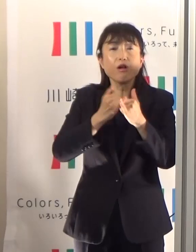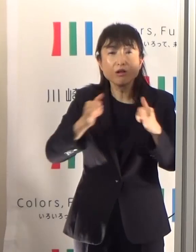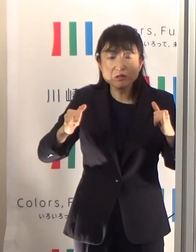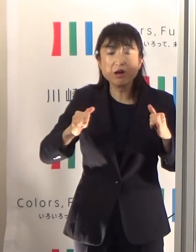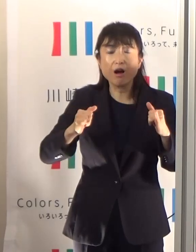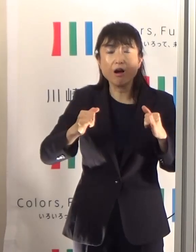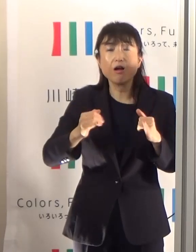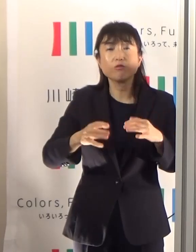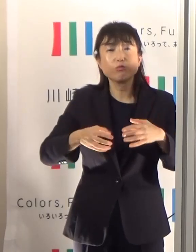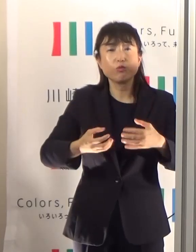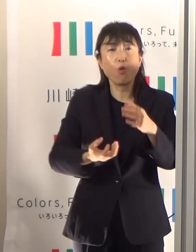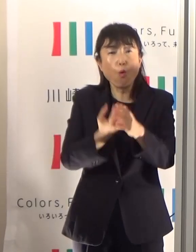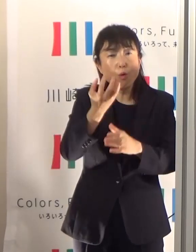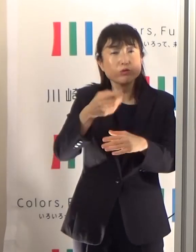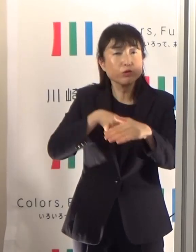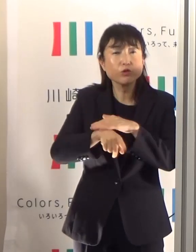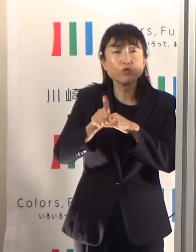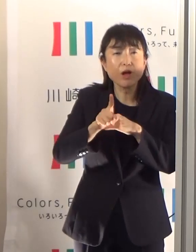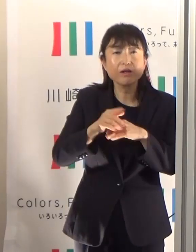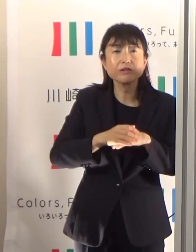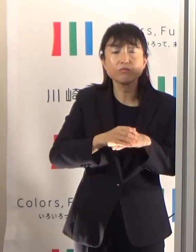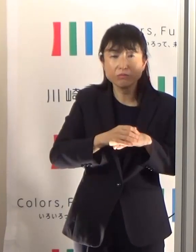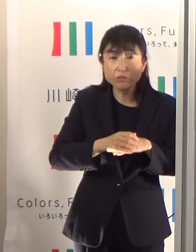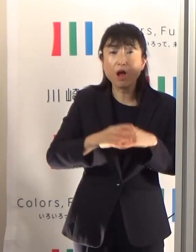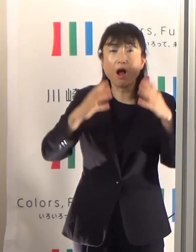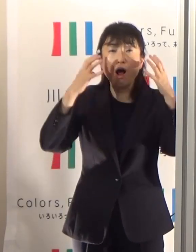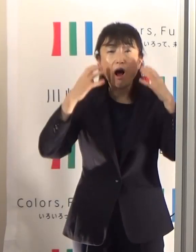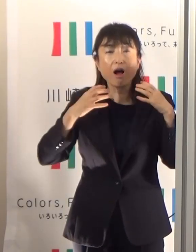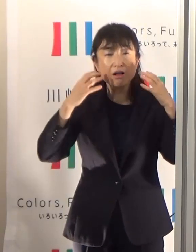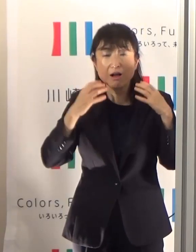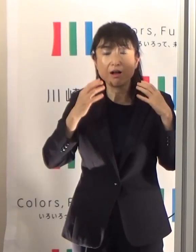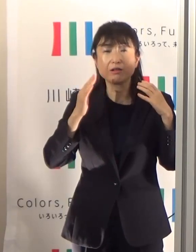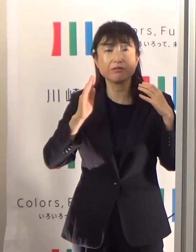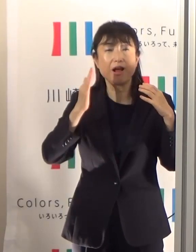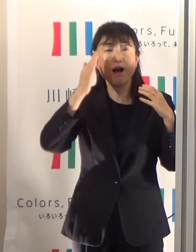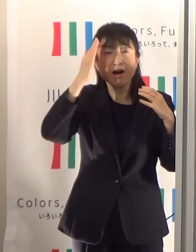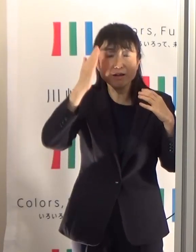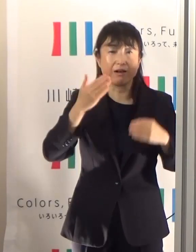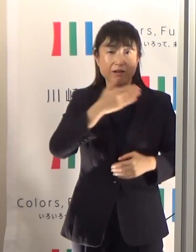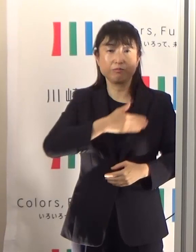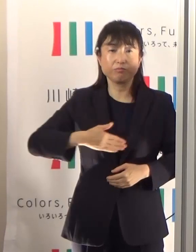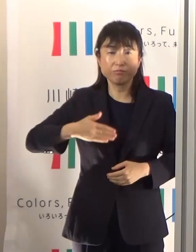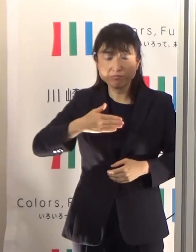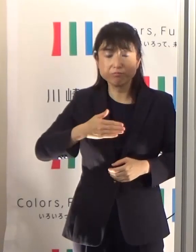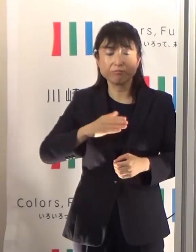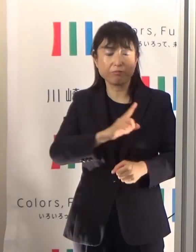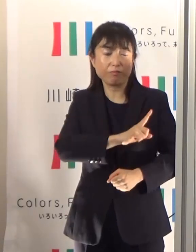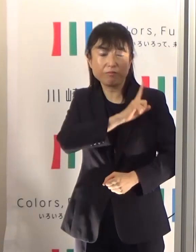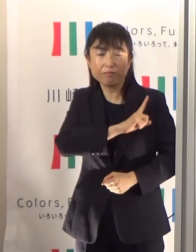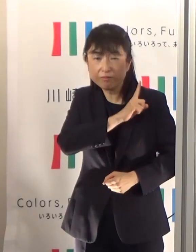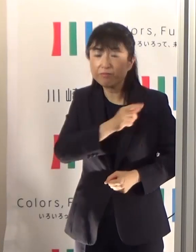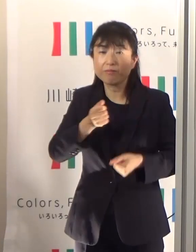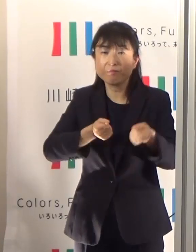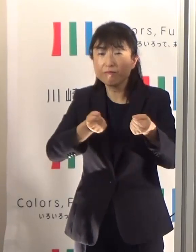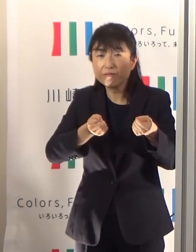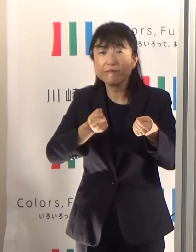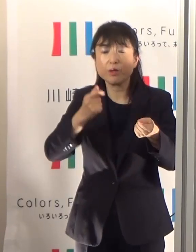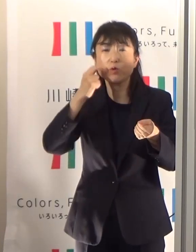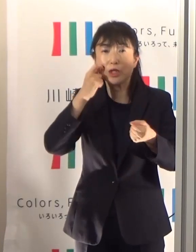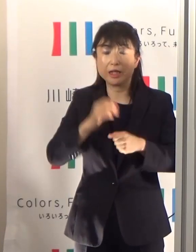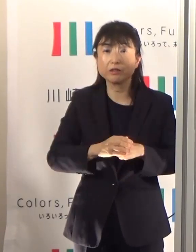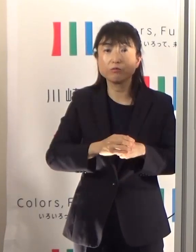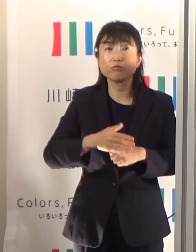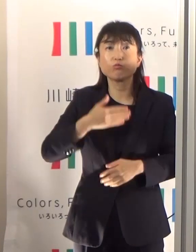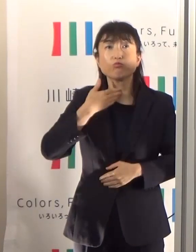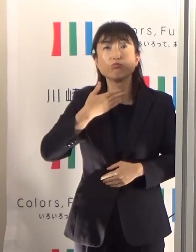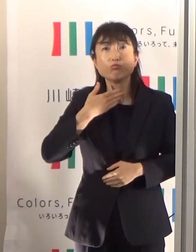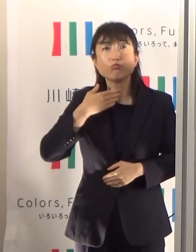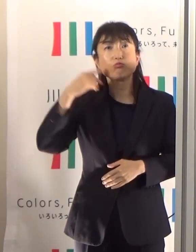汗がなかなかかきにくいということで体温調整が難しい、あるいは喉も渇きを感じにくいということがありますので